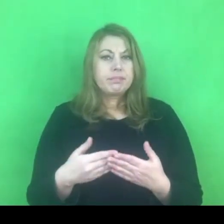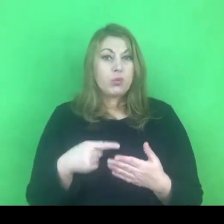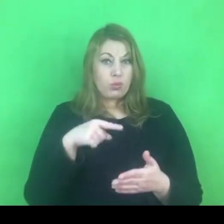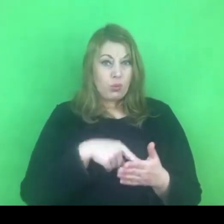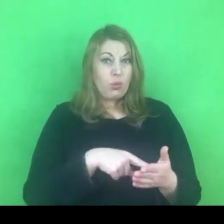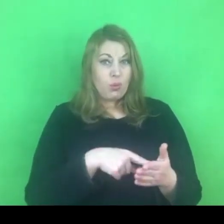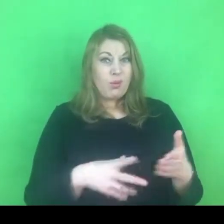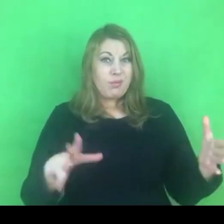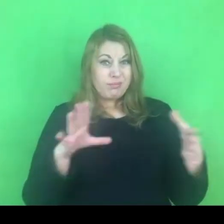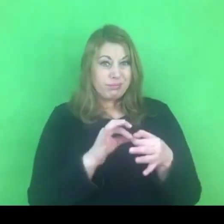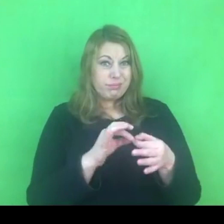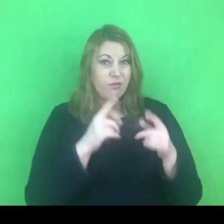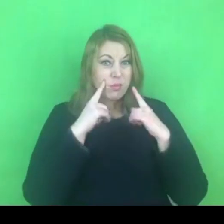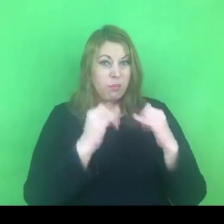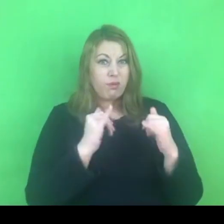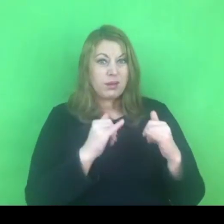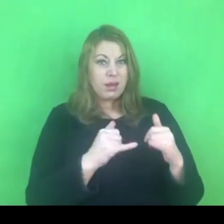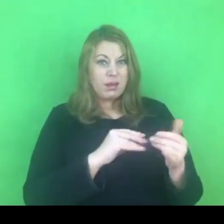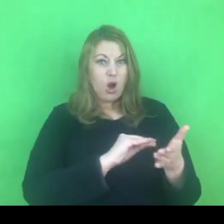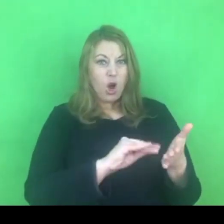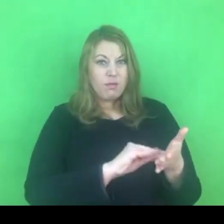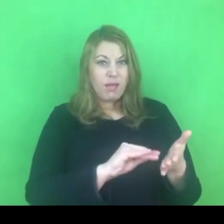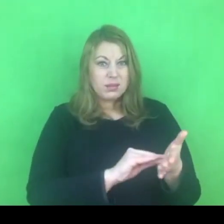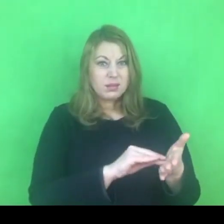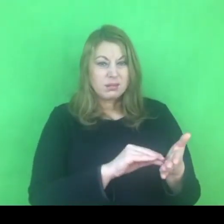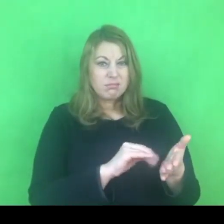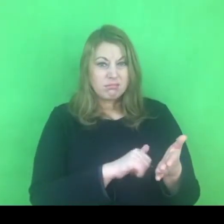zastanawiałam się czy ma to jakiś związek z kwestią wypowiedzenia konwencji.